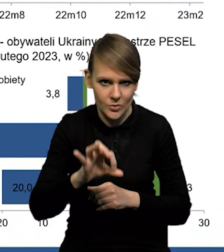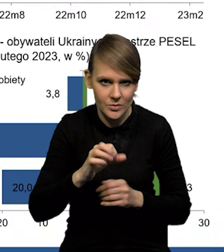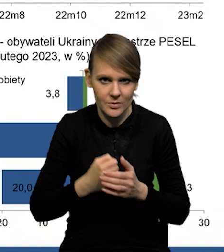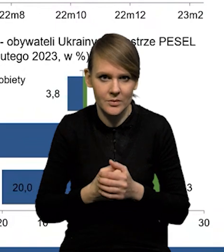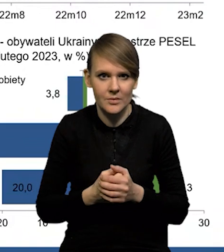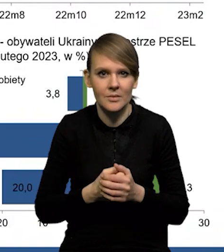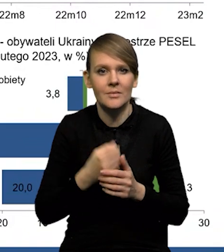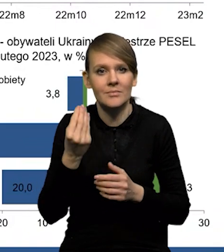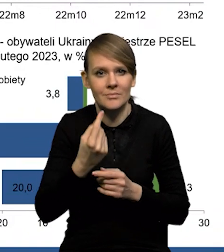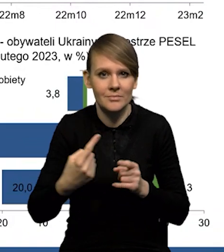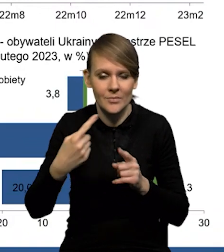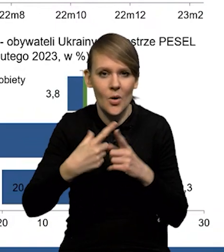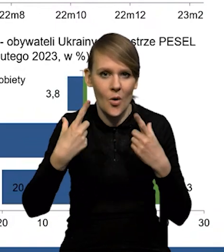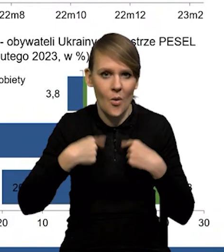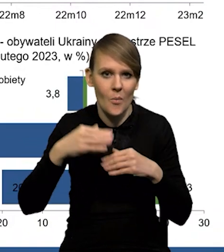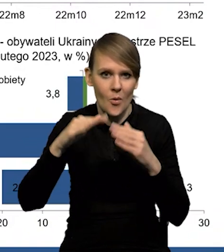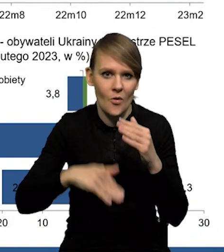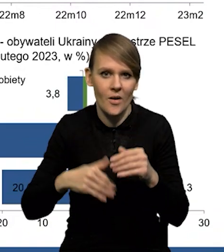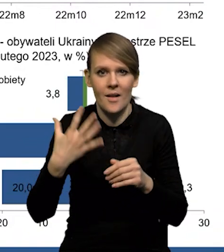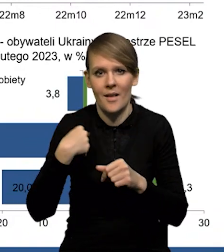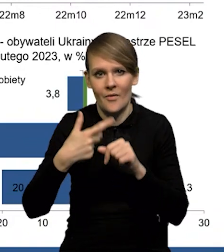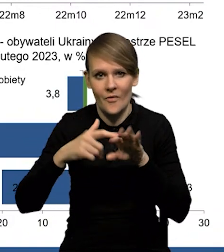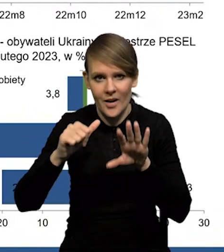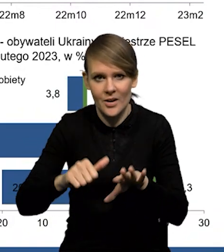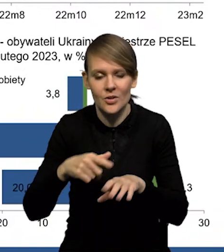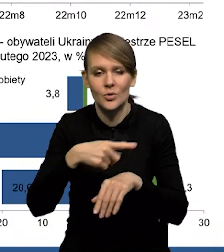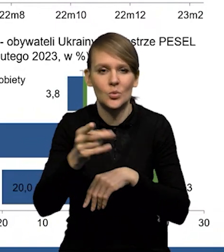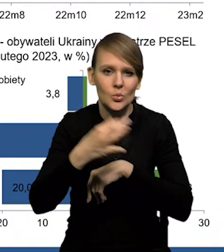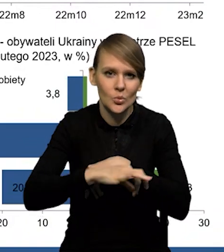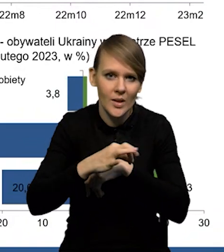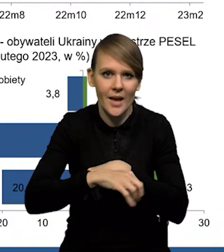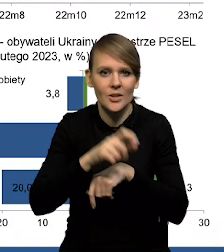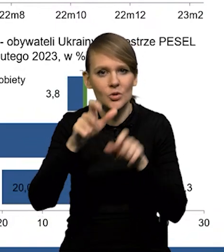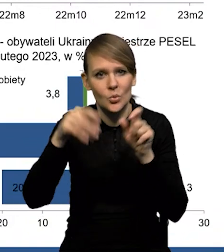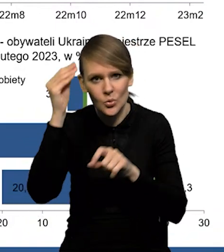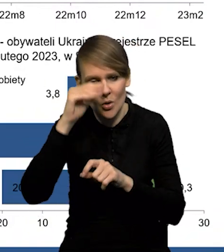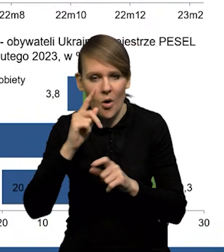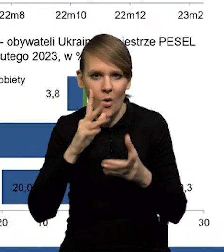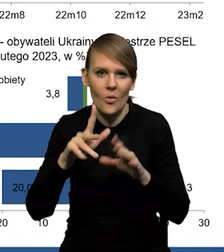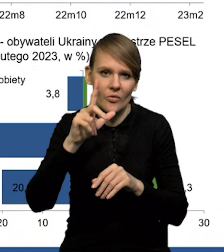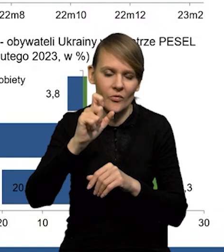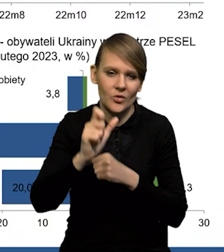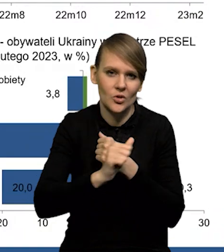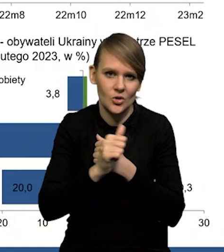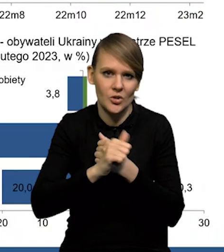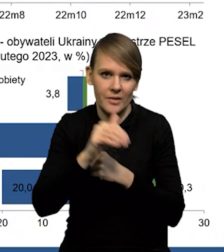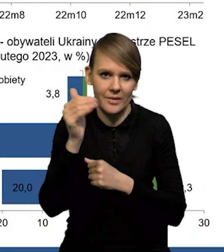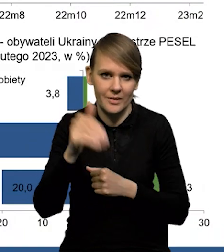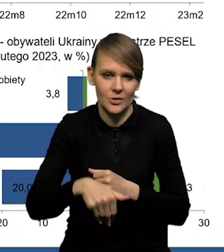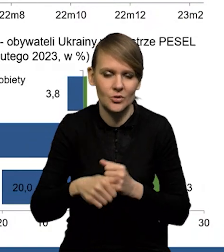Do tego trzeba doliczyć osoby poniżej 26 roku życia, studenci, uczniowie, to jest gdzieś koło 260 000.